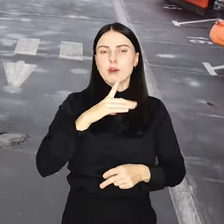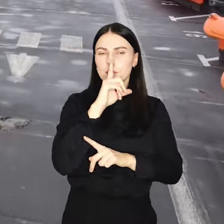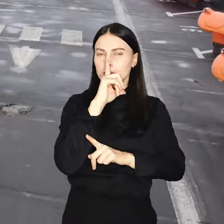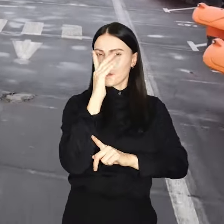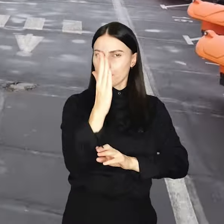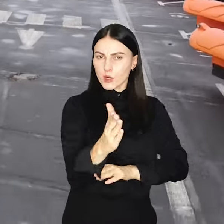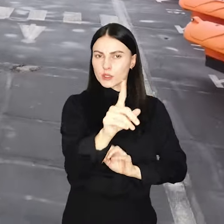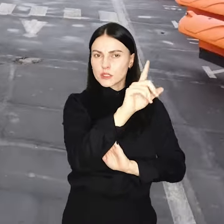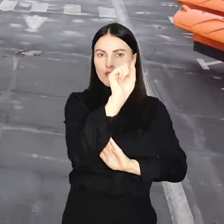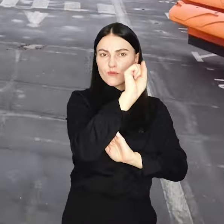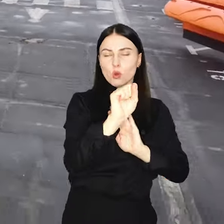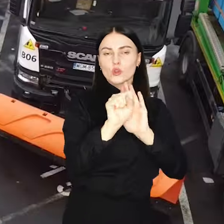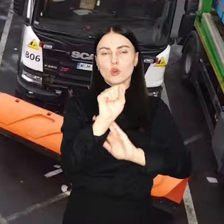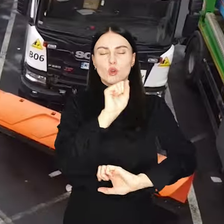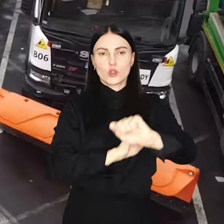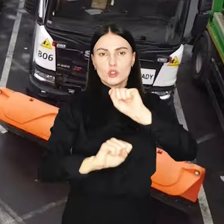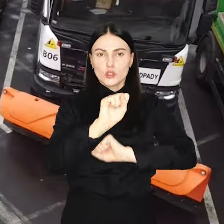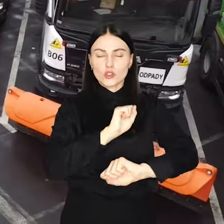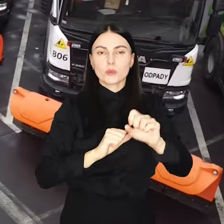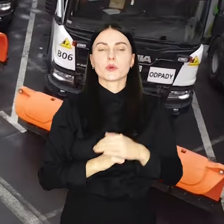linii prostej dzieli Wrocław i Rzym.